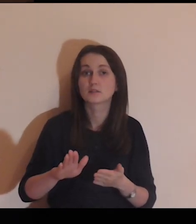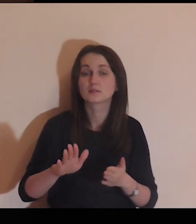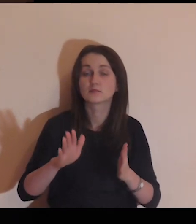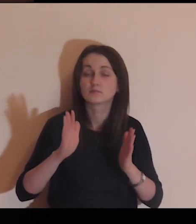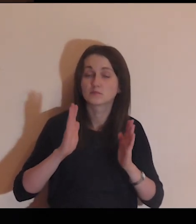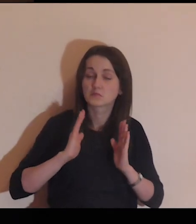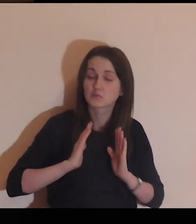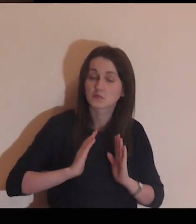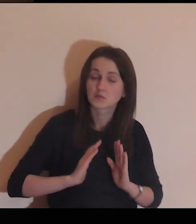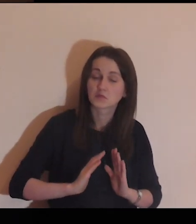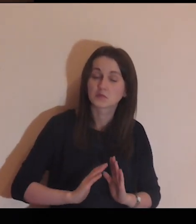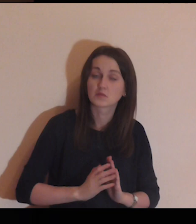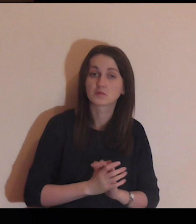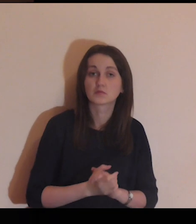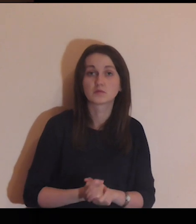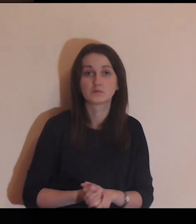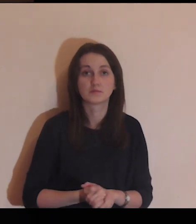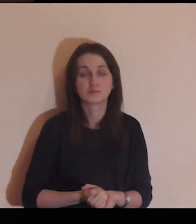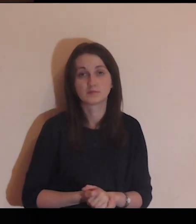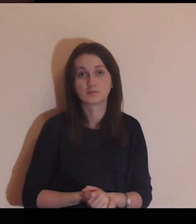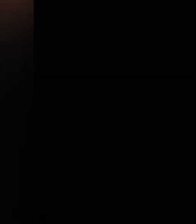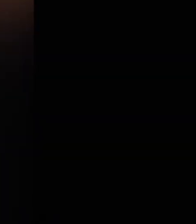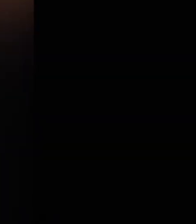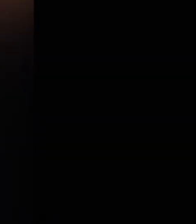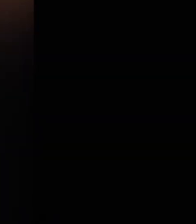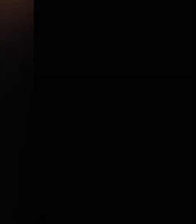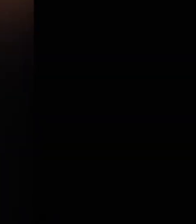pójdę bez ociągania się.